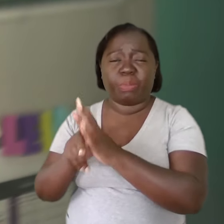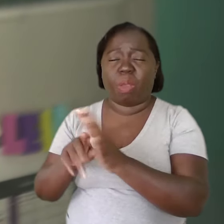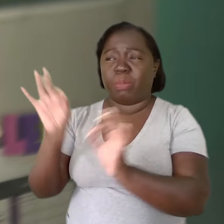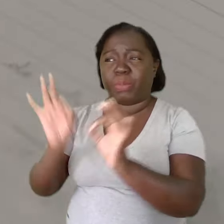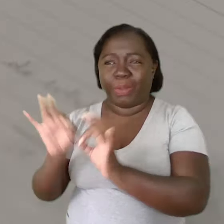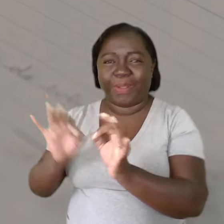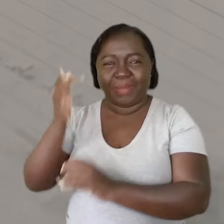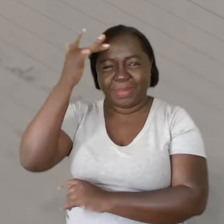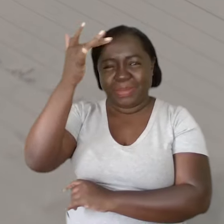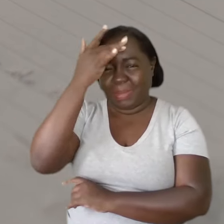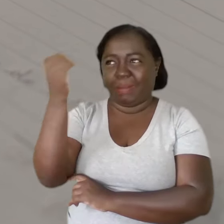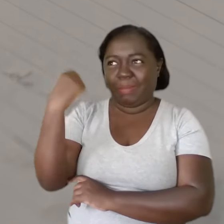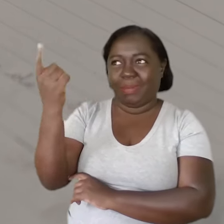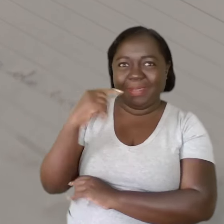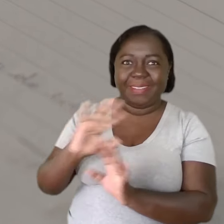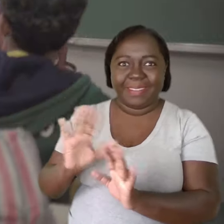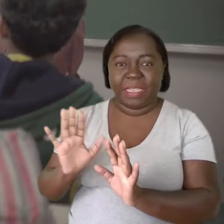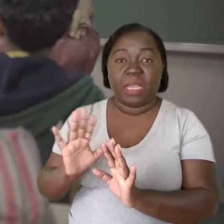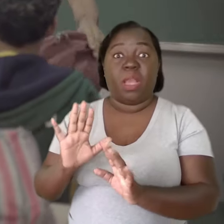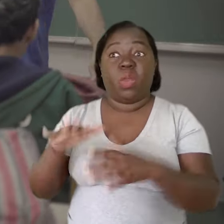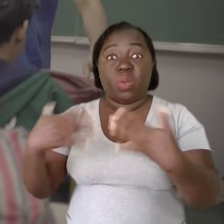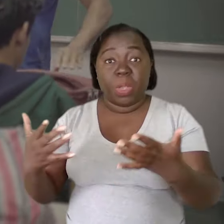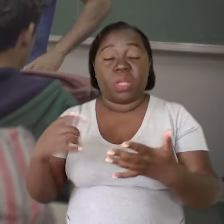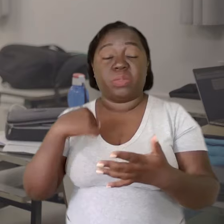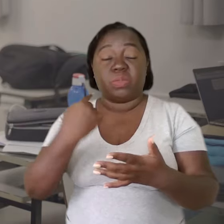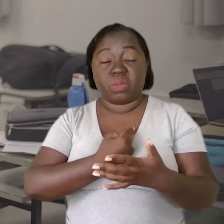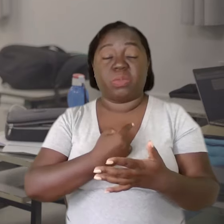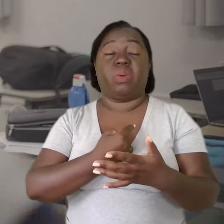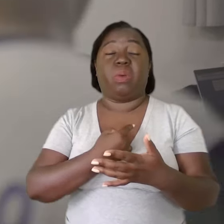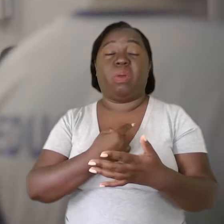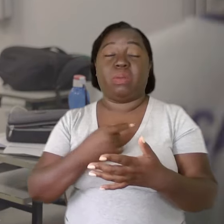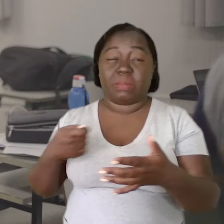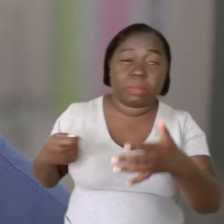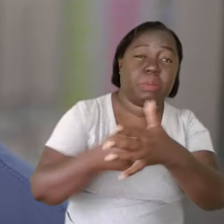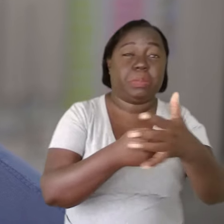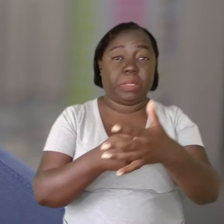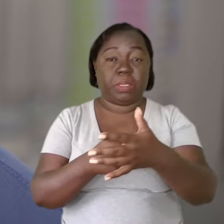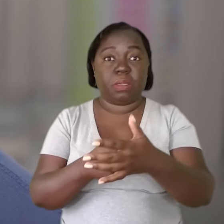através de um programa de saúde mental. A partir do momento que a gente leva isso como uma obrigação,